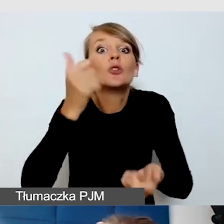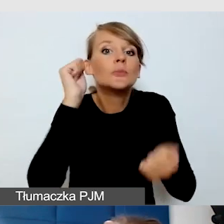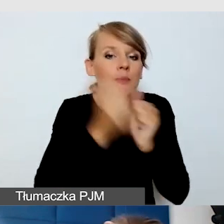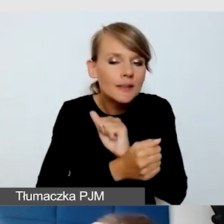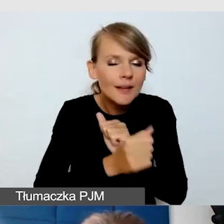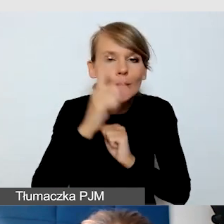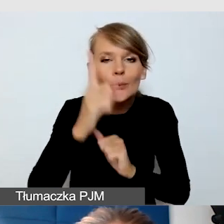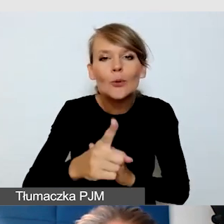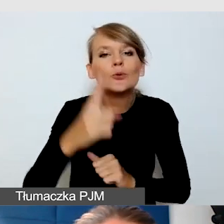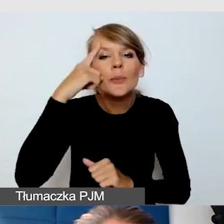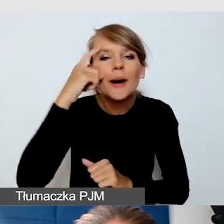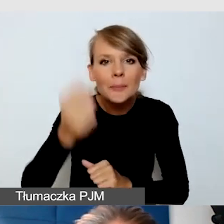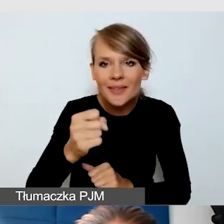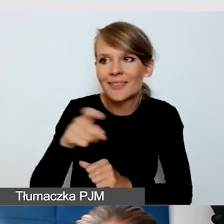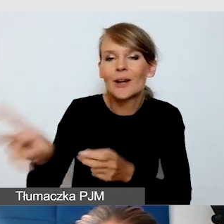żeby tłumaczom języka migowego o tym powiedzieć.